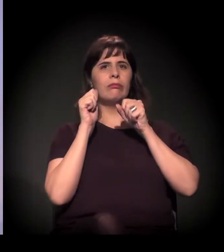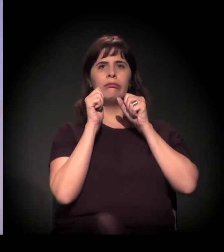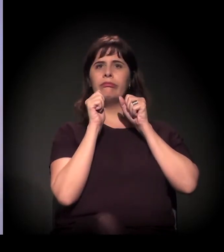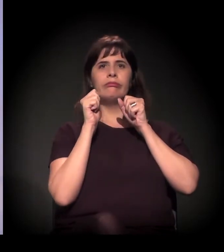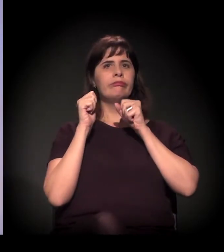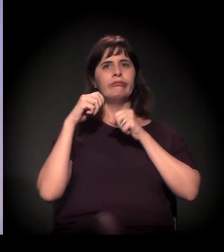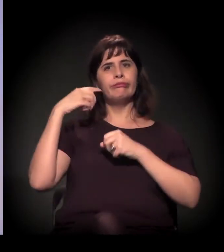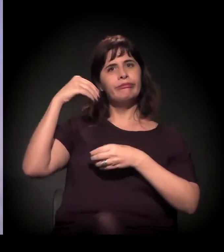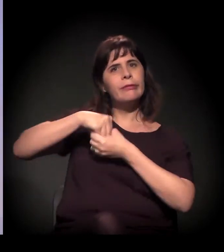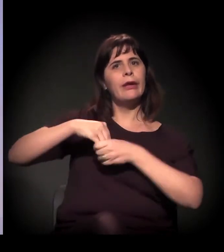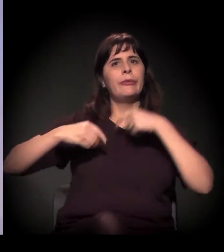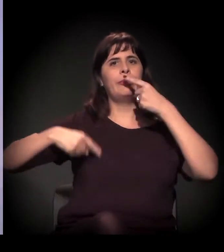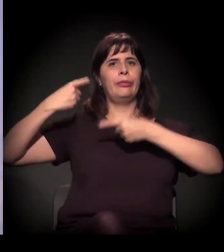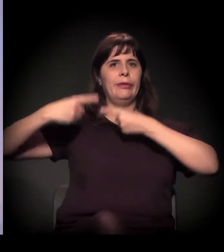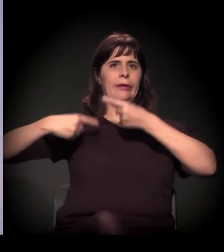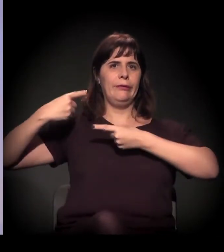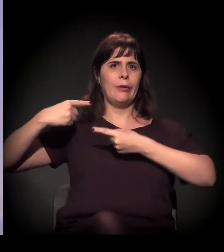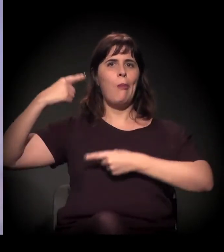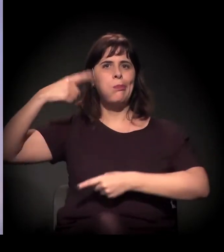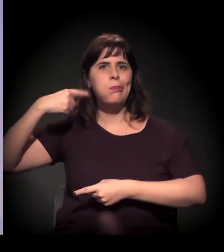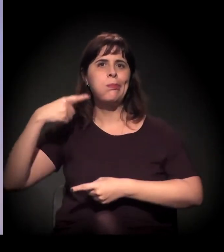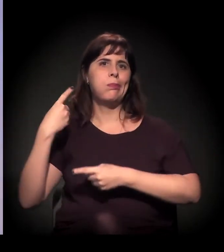fica enxugando o gelo, você está jogando o dinheiro também na força...